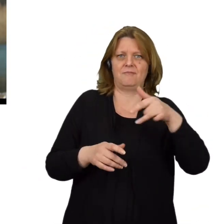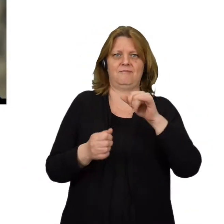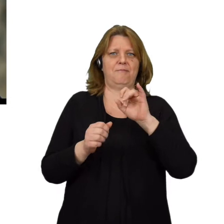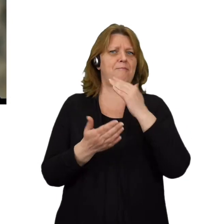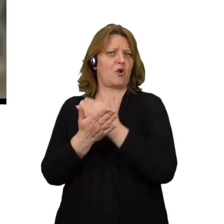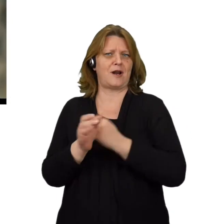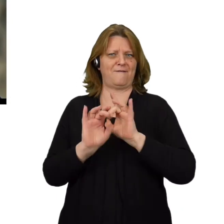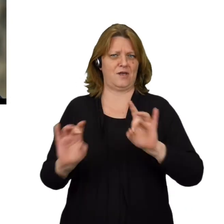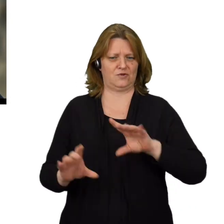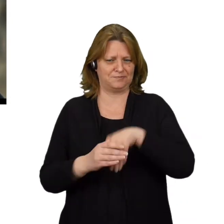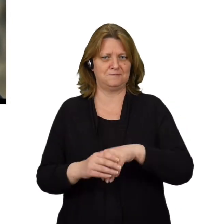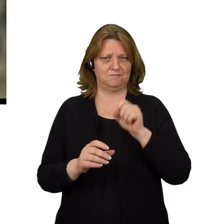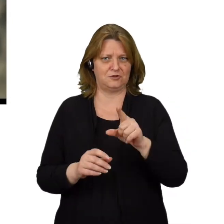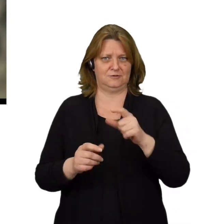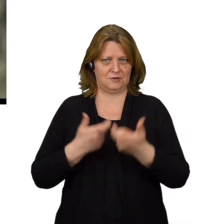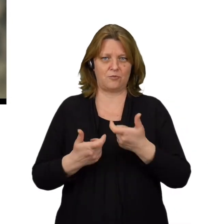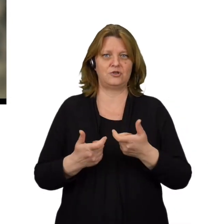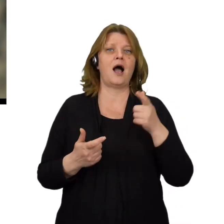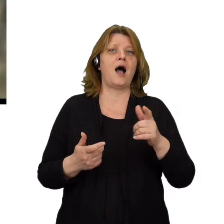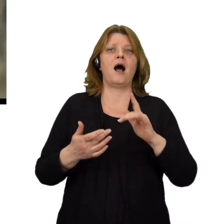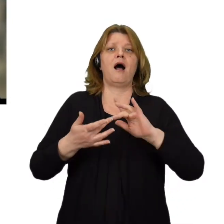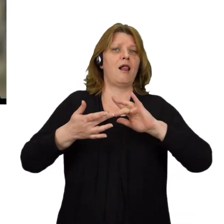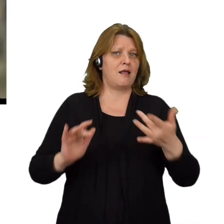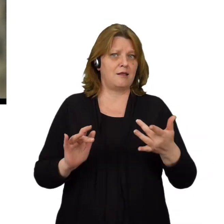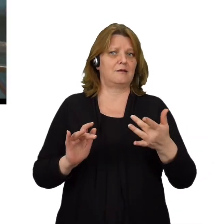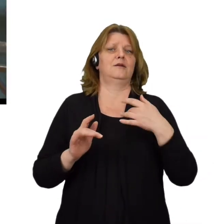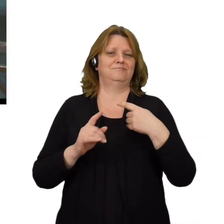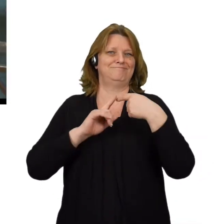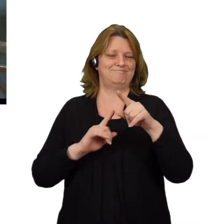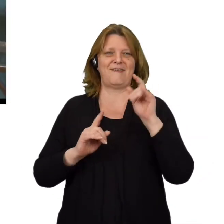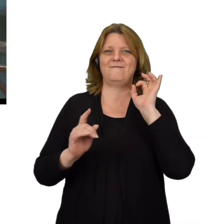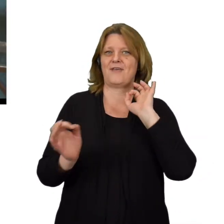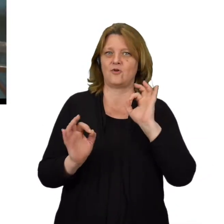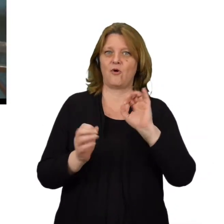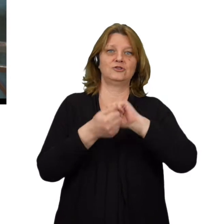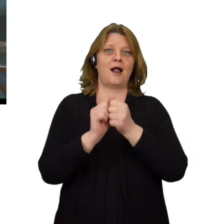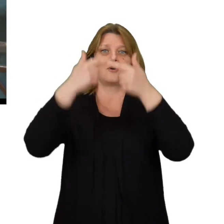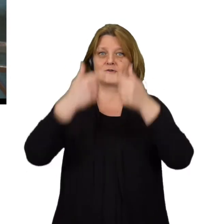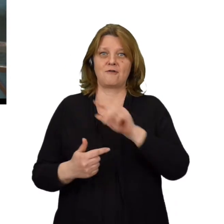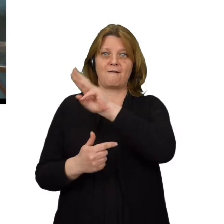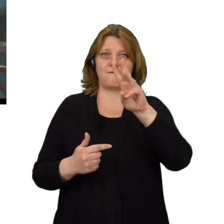Link do ich pobrania może znajdować się w przysłanej wiadomości lub być zaszyty w przycisku na podstawionej stronie.